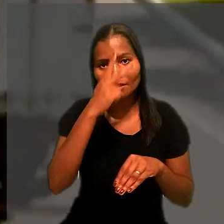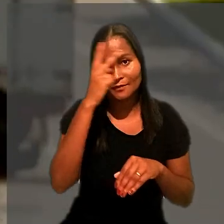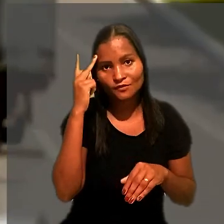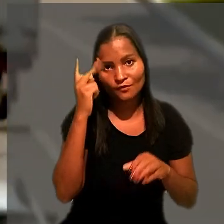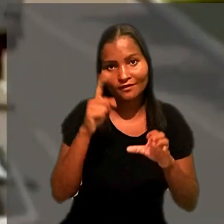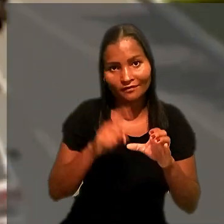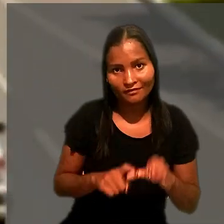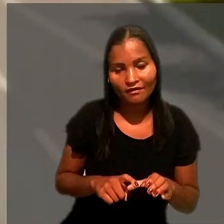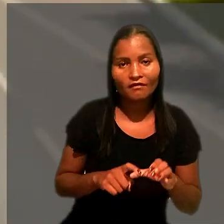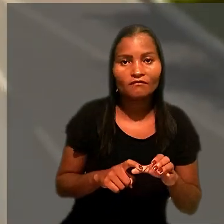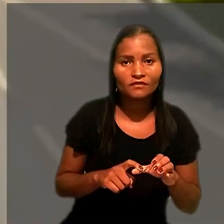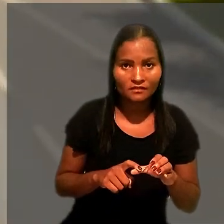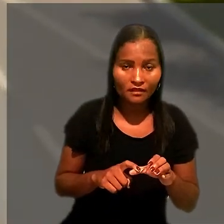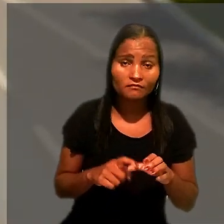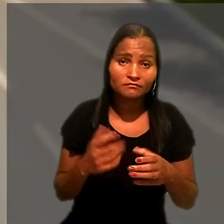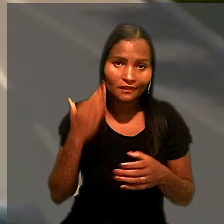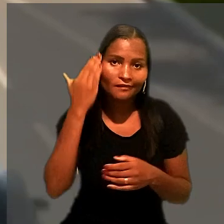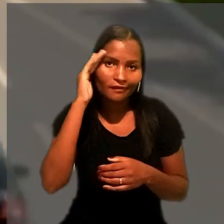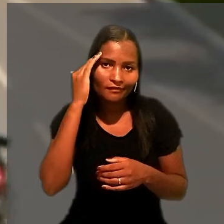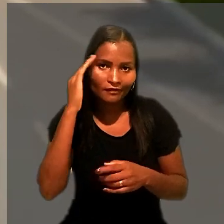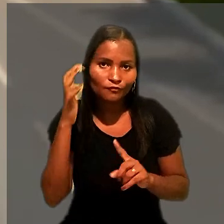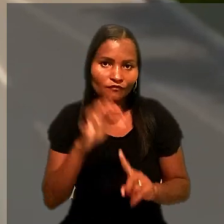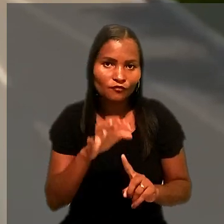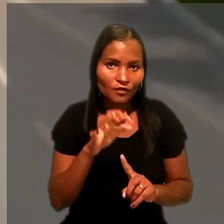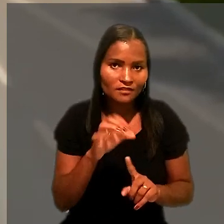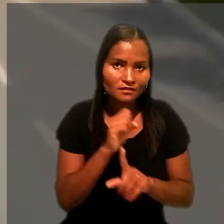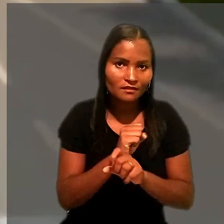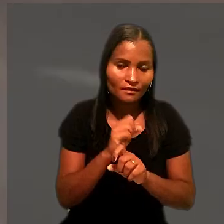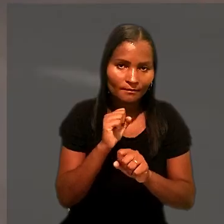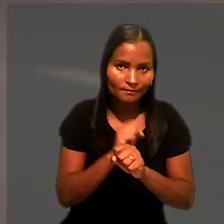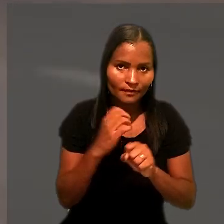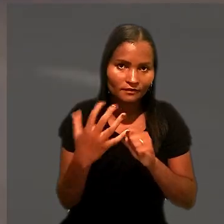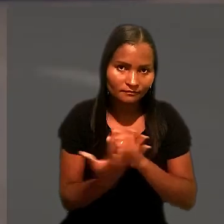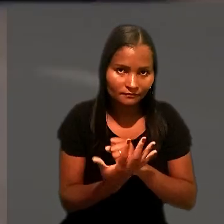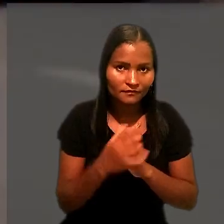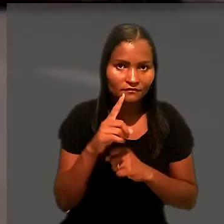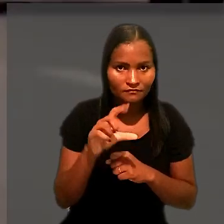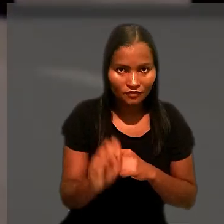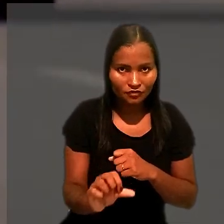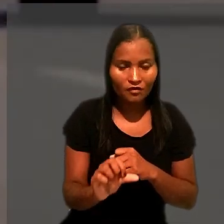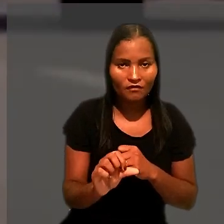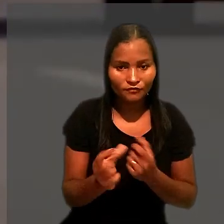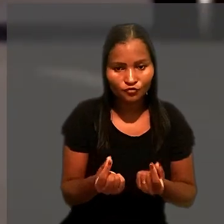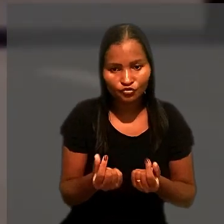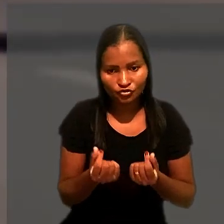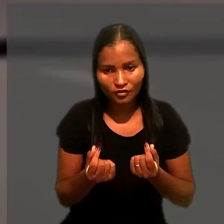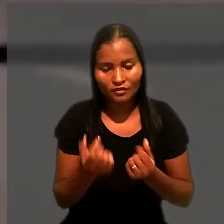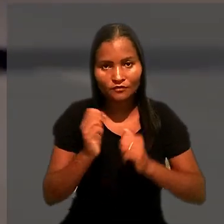em particular considerando o impacto da pandemia da covid-19 nos recursos financeiros das empresas.